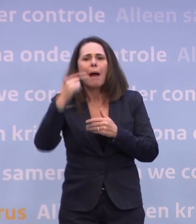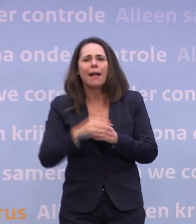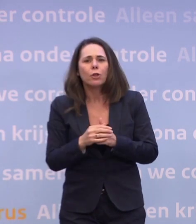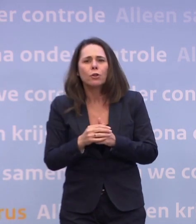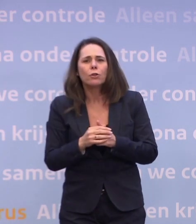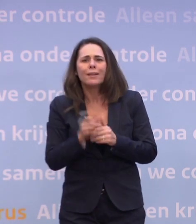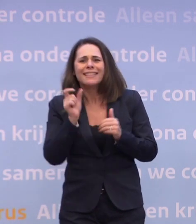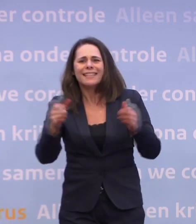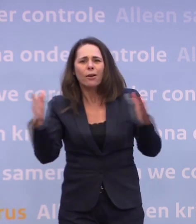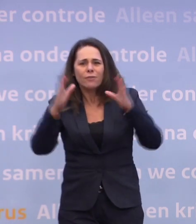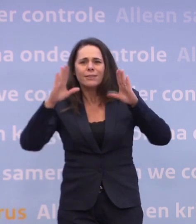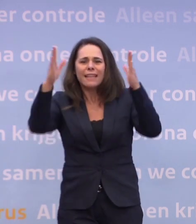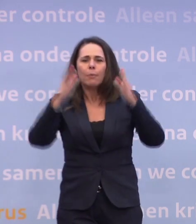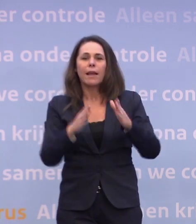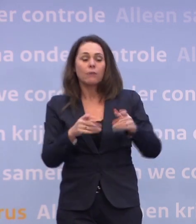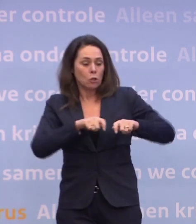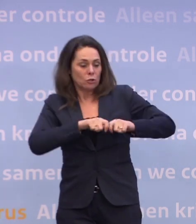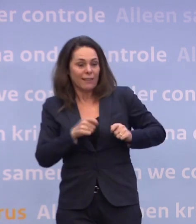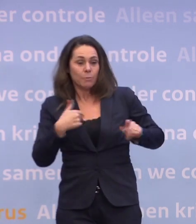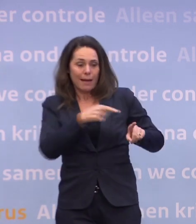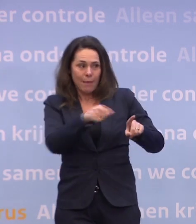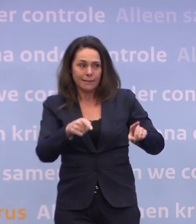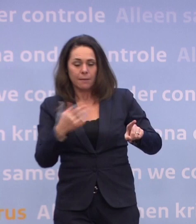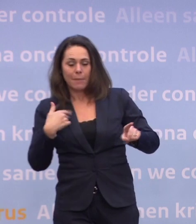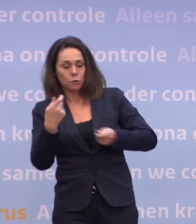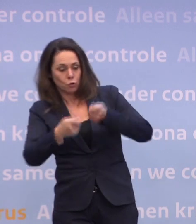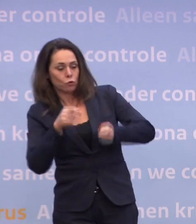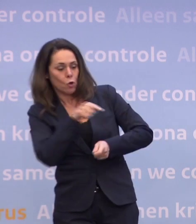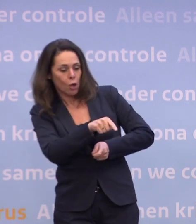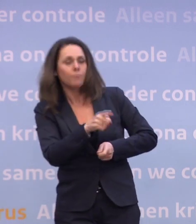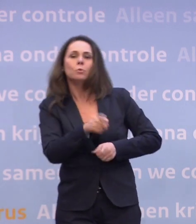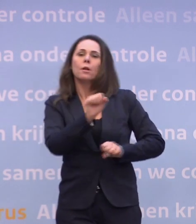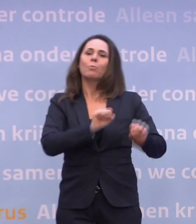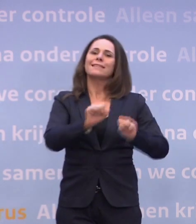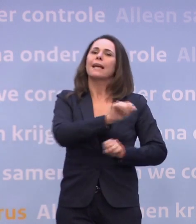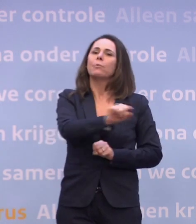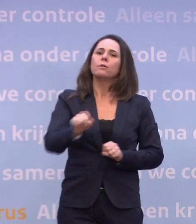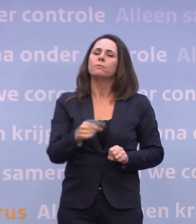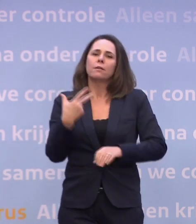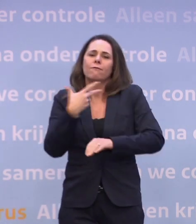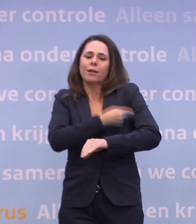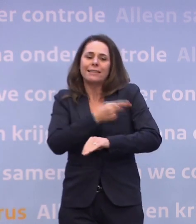...het meest kwetsbare deel en de mensen die voor hen zorgen, beschermd zal raken... ...omdat de vaccinatiegraad in die groepen toeneemt...